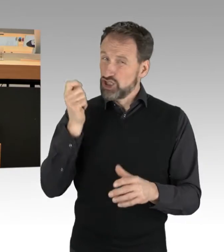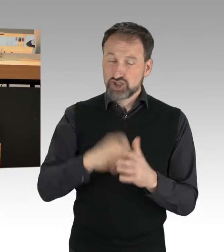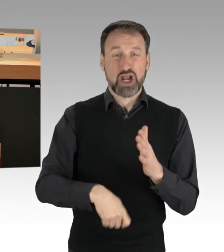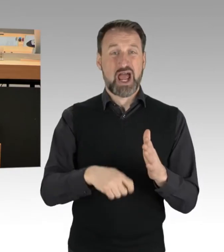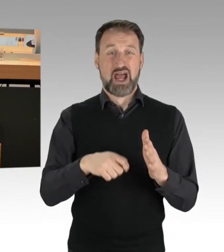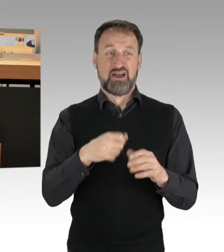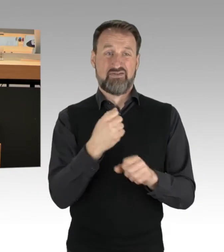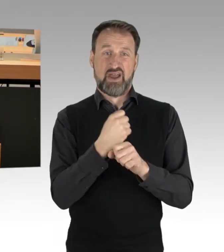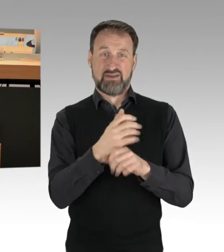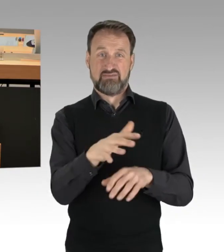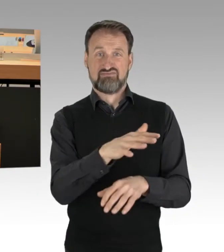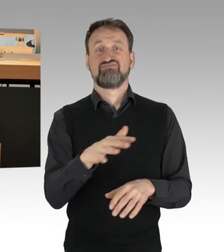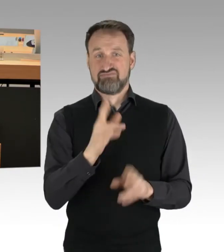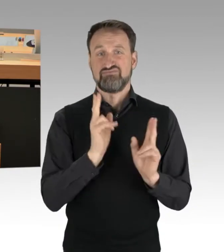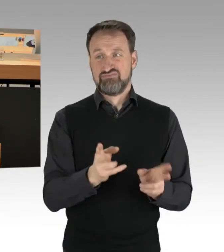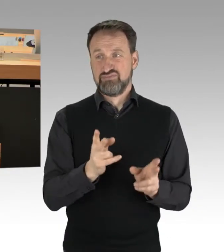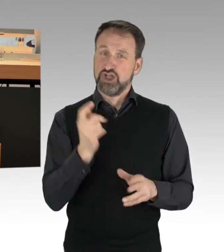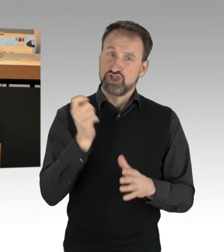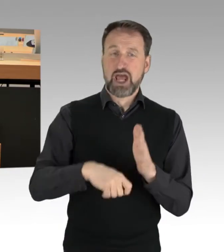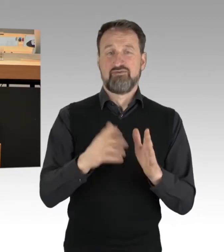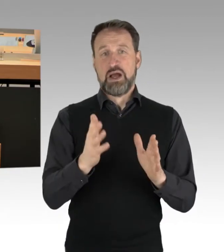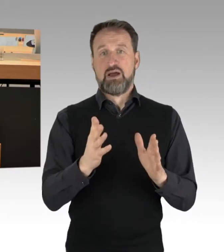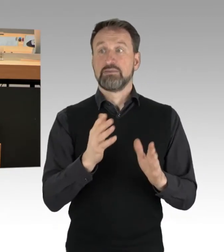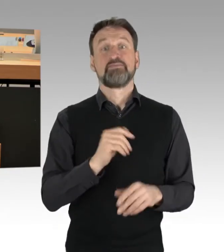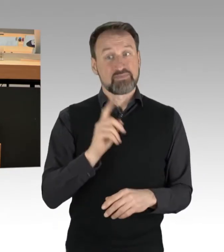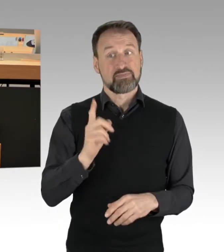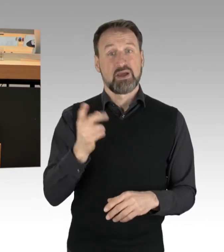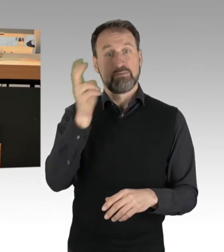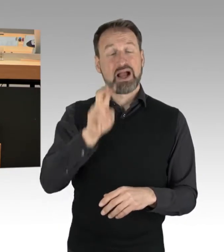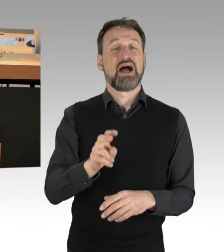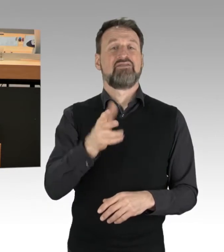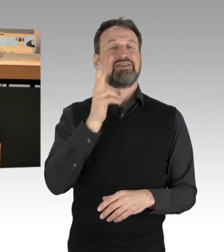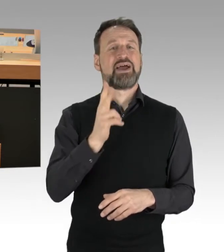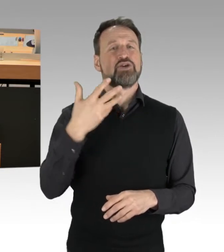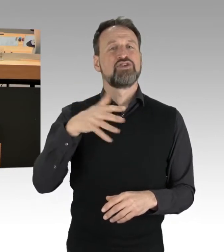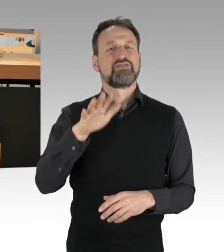Der Paragraph 315b, Gefährlicher Eingriff in den Straßenverkehr,